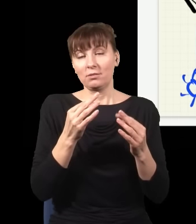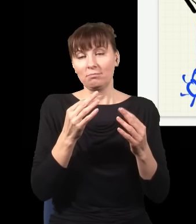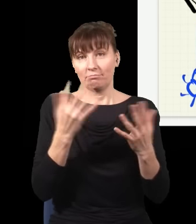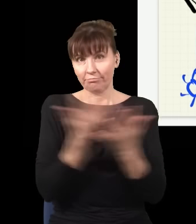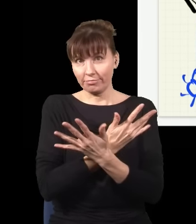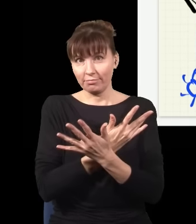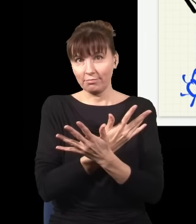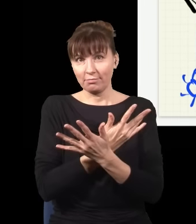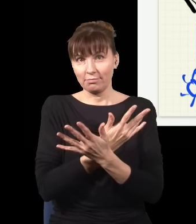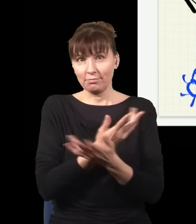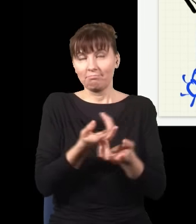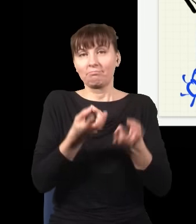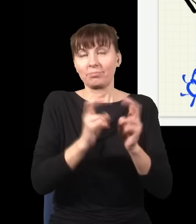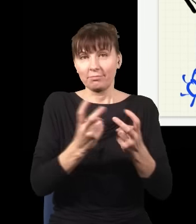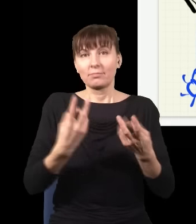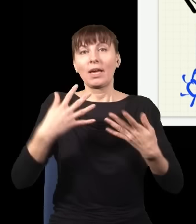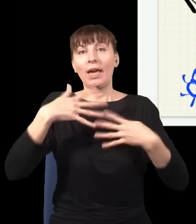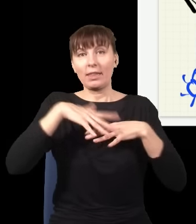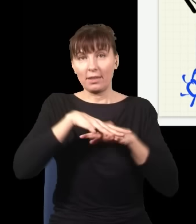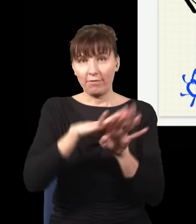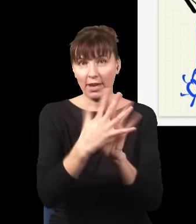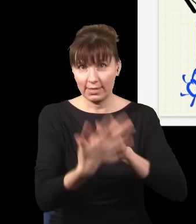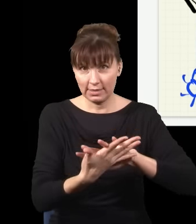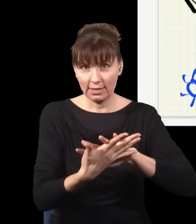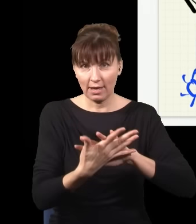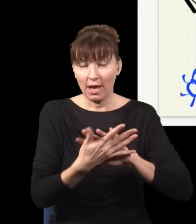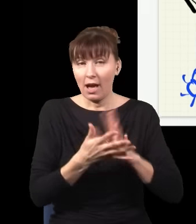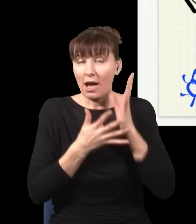Za każdym razem, jak słyszę kliknięcie w tym detektorze i sprawdzę, gdzie wylądował foton, np.